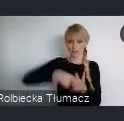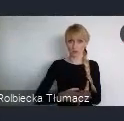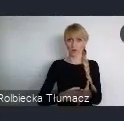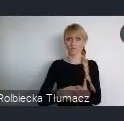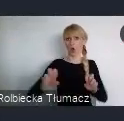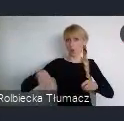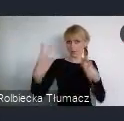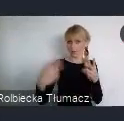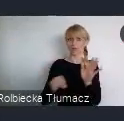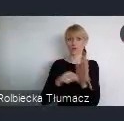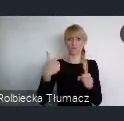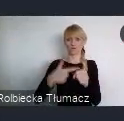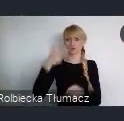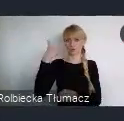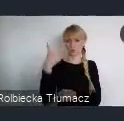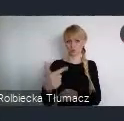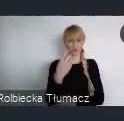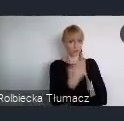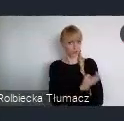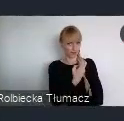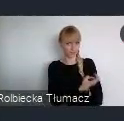Forum wyróżnia się na tle innych wydarzeń organizowanych